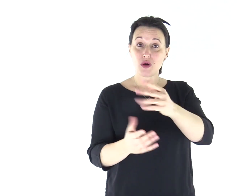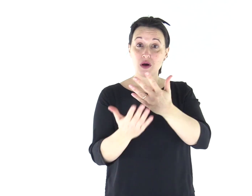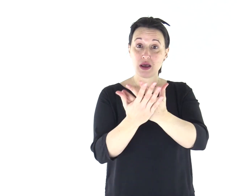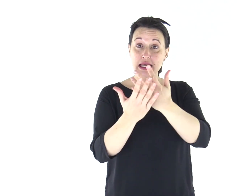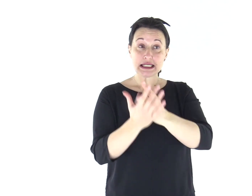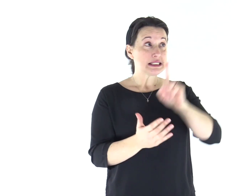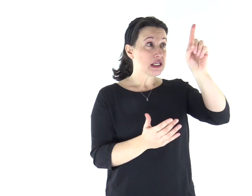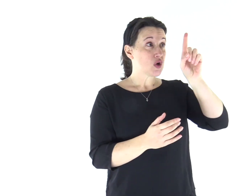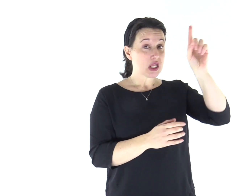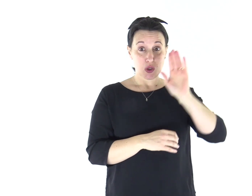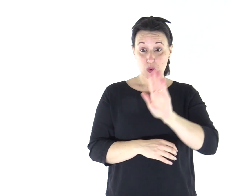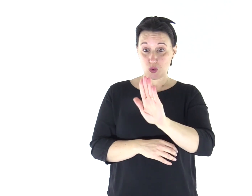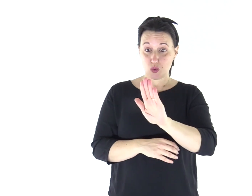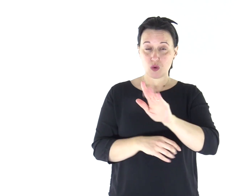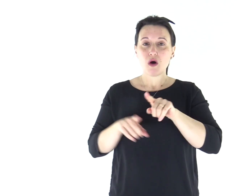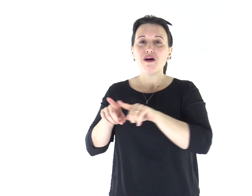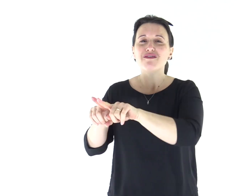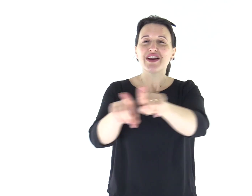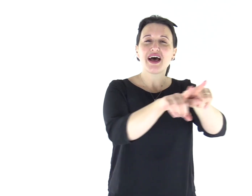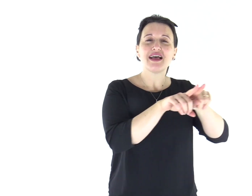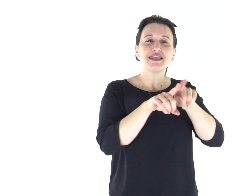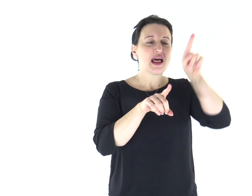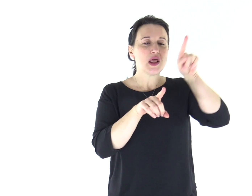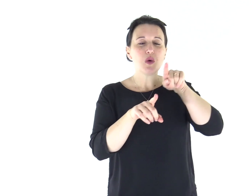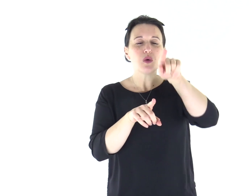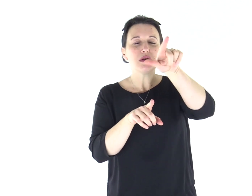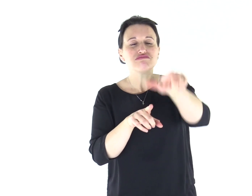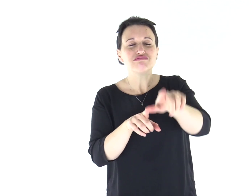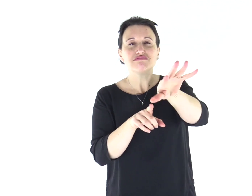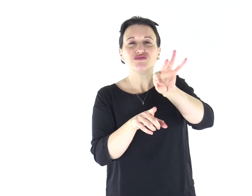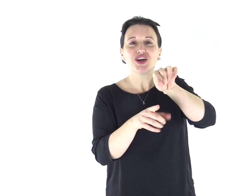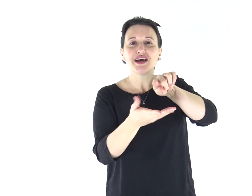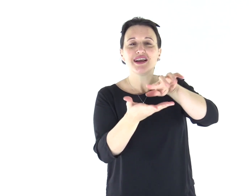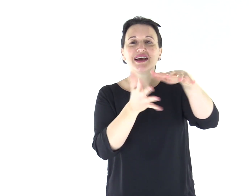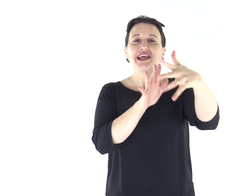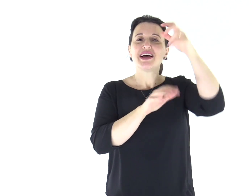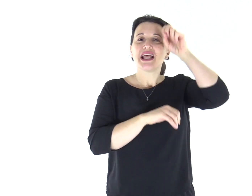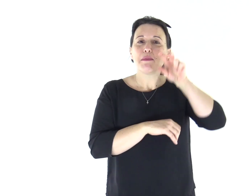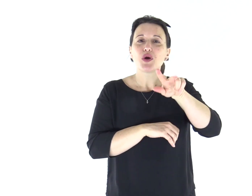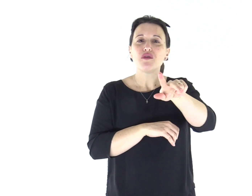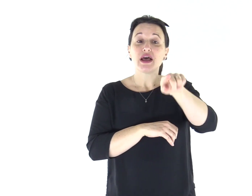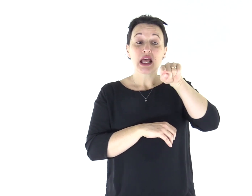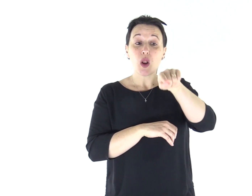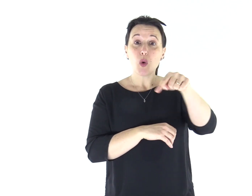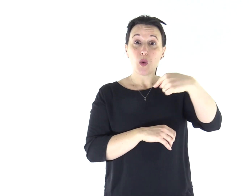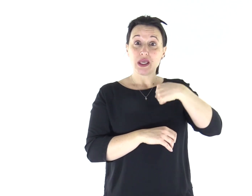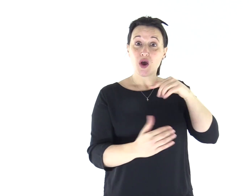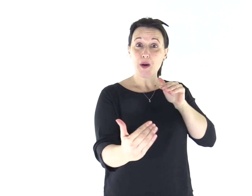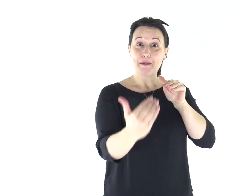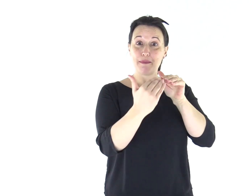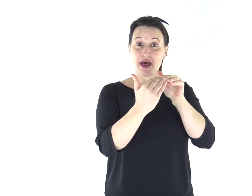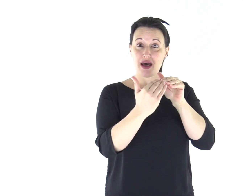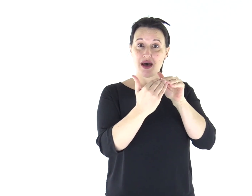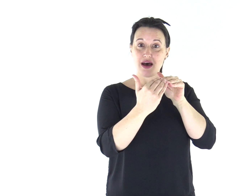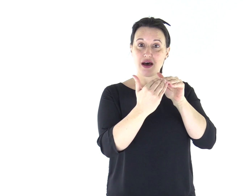«Il Signore, tuo Dio, susciterà per te, in mezzo a te, tra i tuoi fratelli, un profeta pari a me.